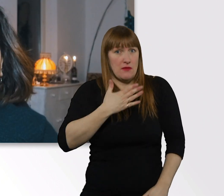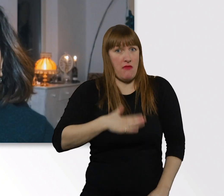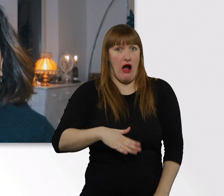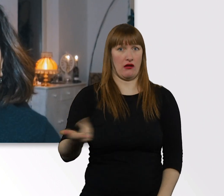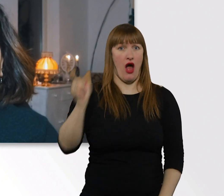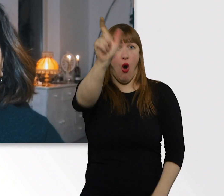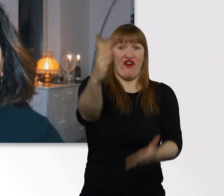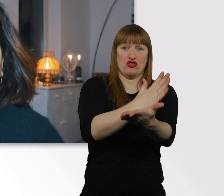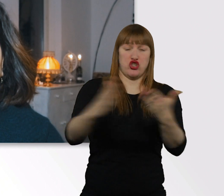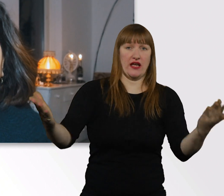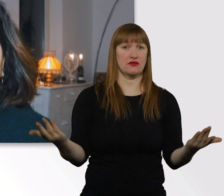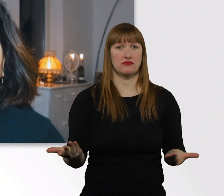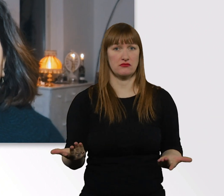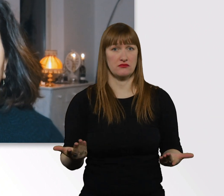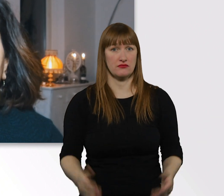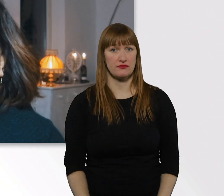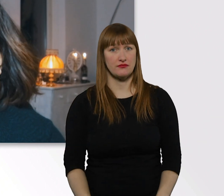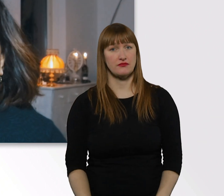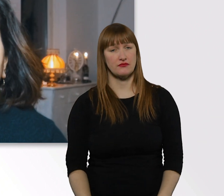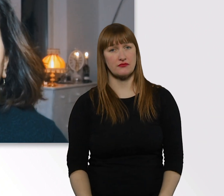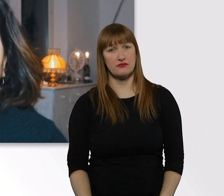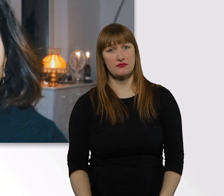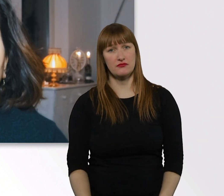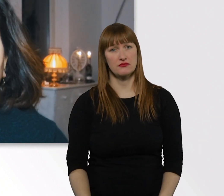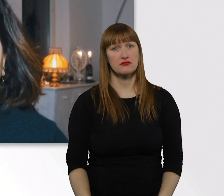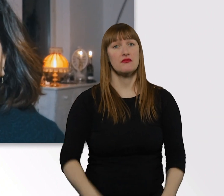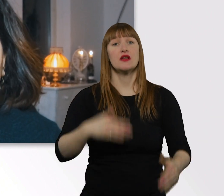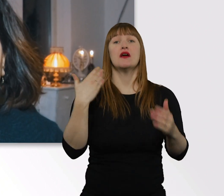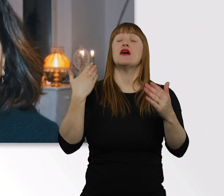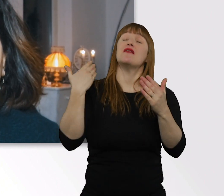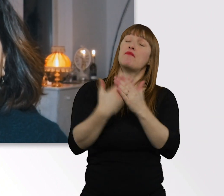Ich persönlich möchte z.B. auch nie mit Samthandschuhen angefasst werden.